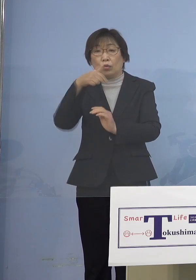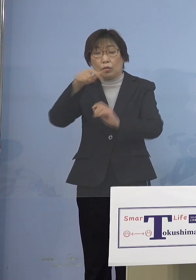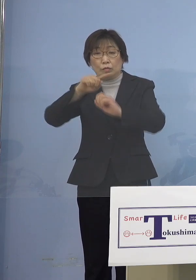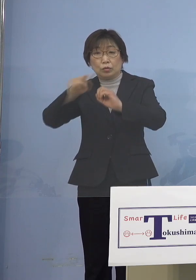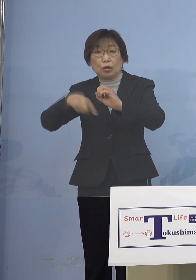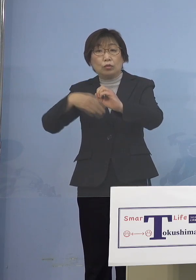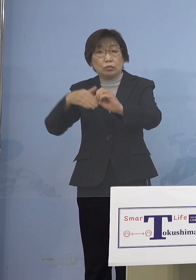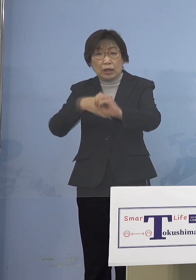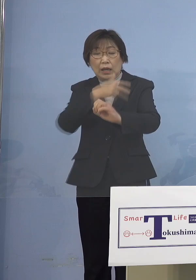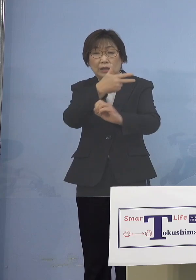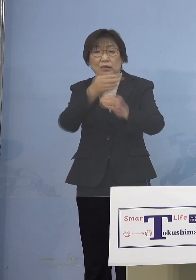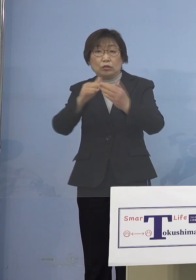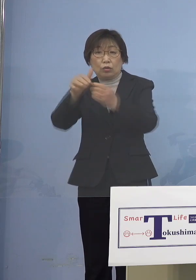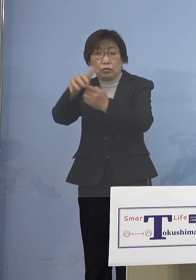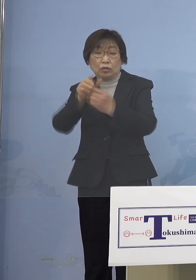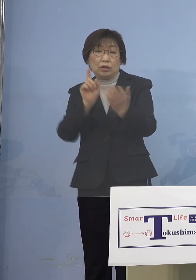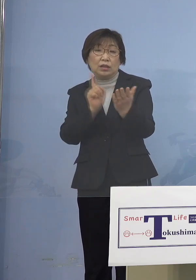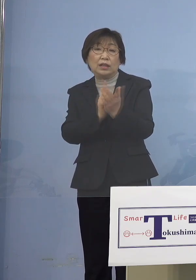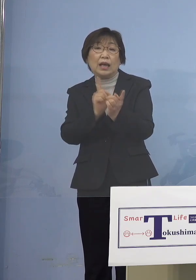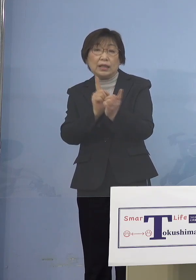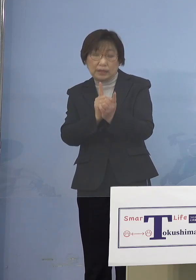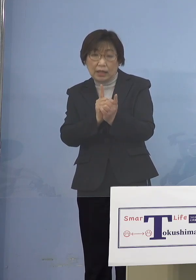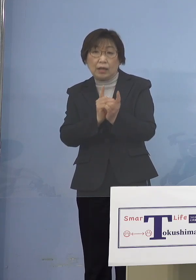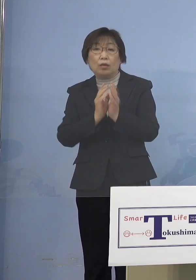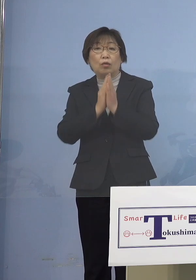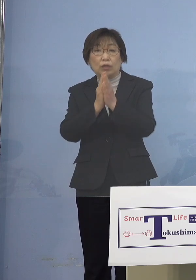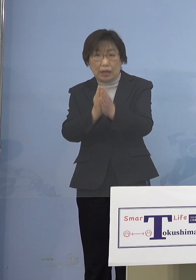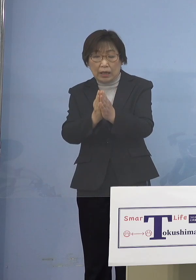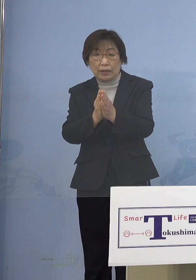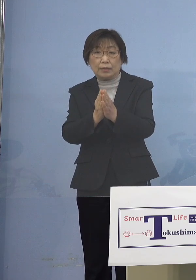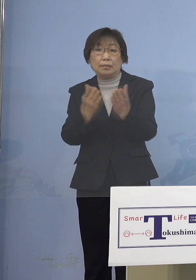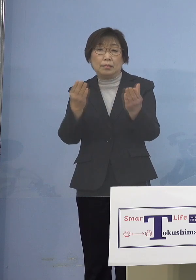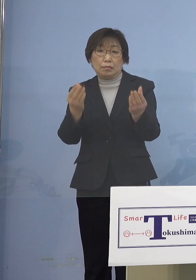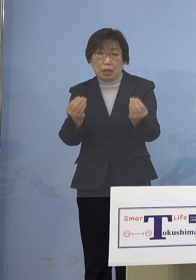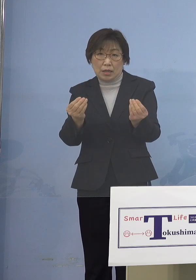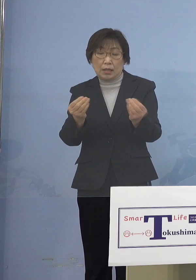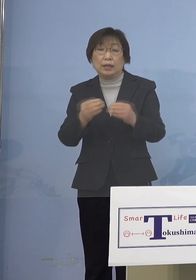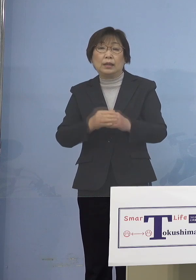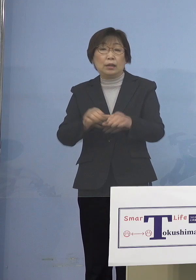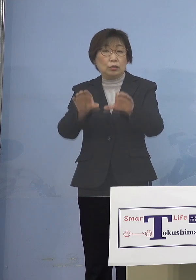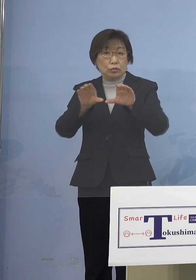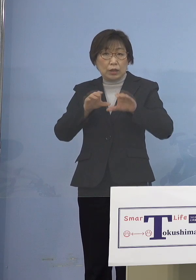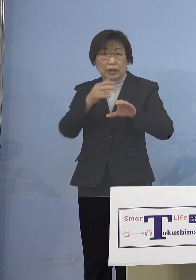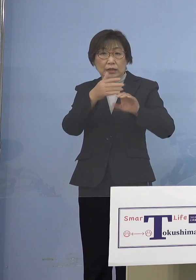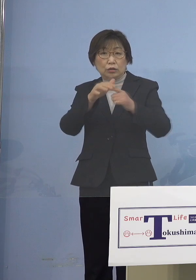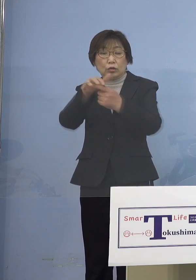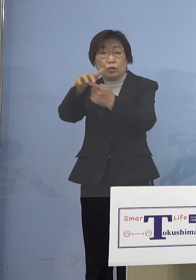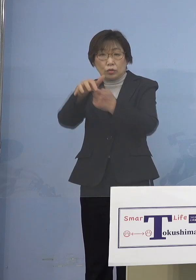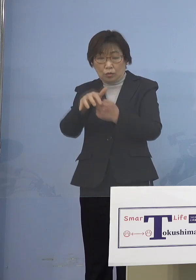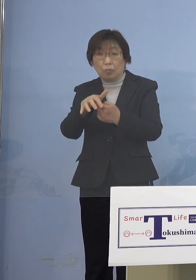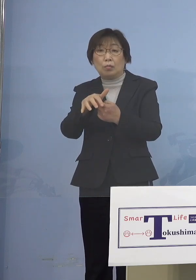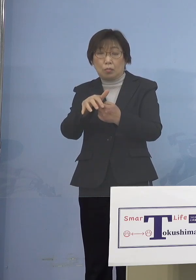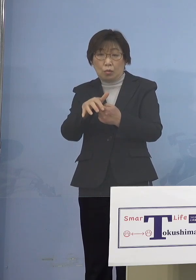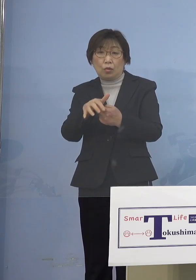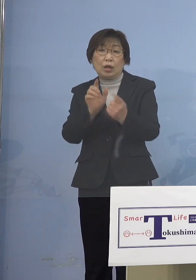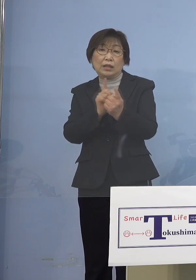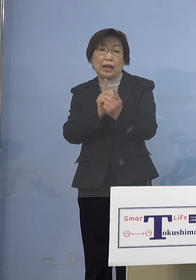いただいたところであります またこれを受けて市町村でも 順次対応いただくなど 取組みの徹底を